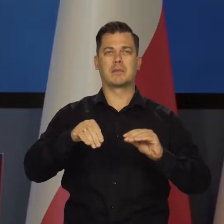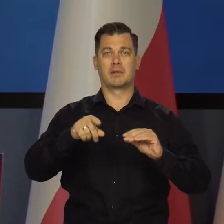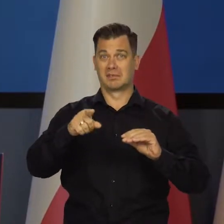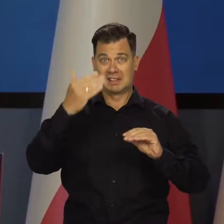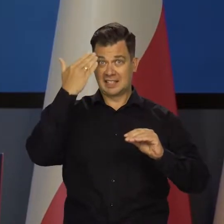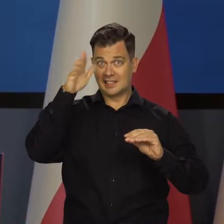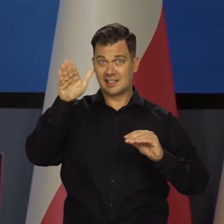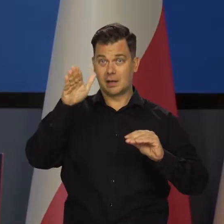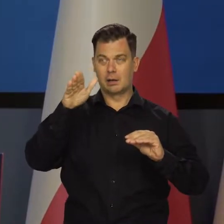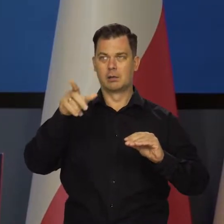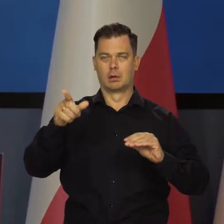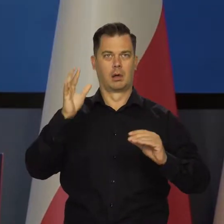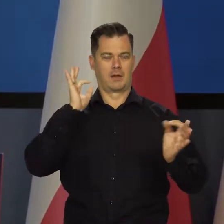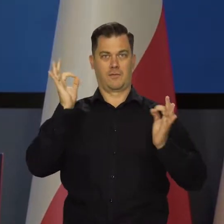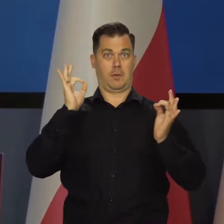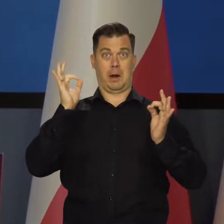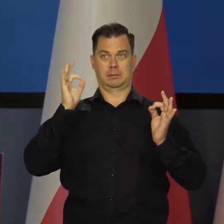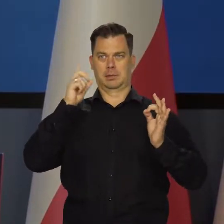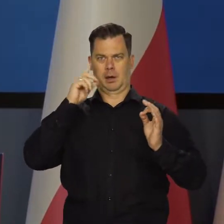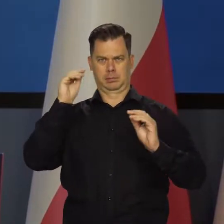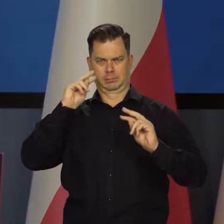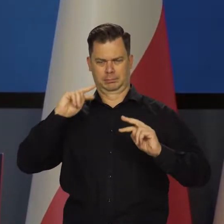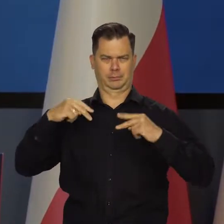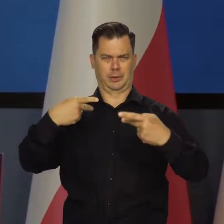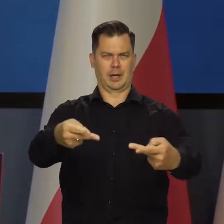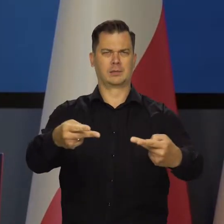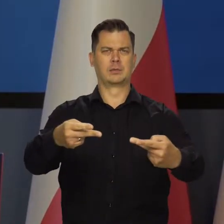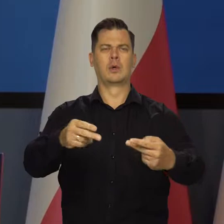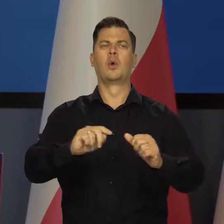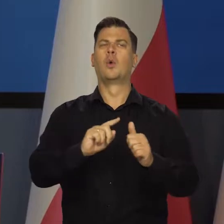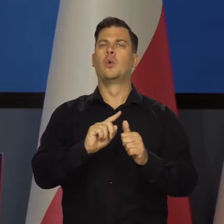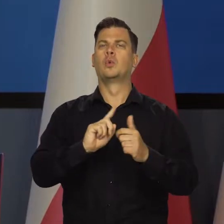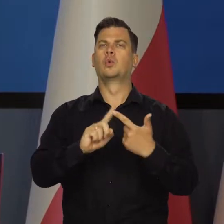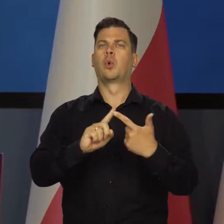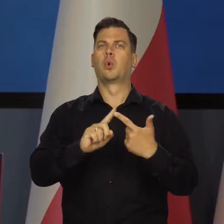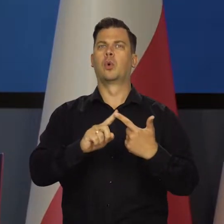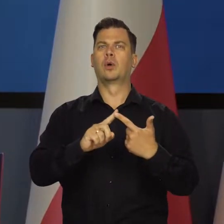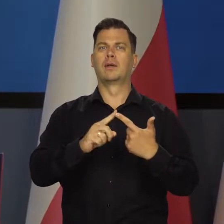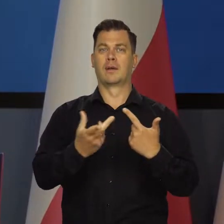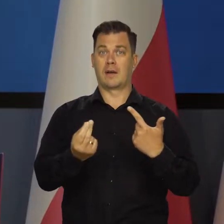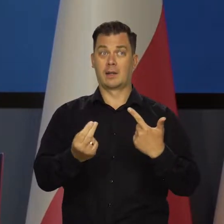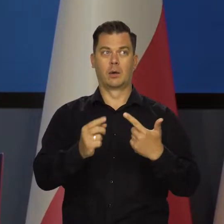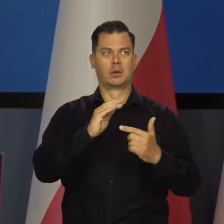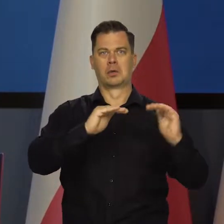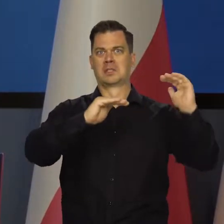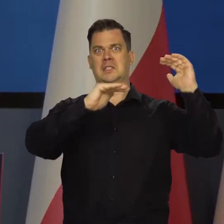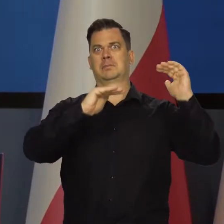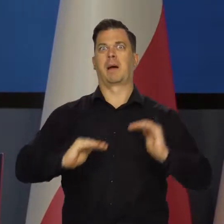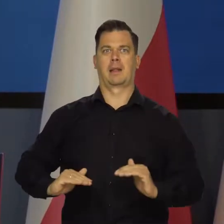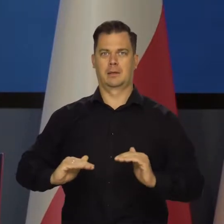były zarzuconye nformacjami jak to w drugim kwartale nastąpił spadek PKB w Polsce.